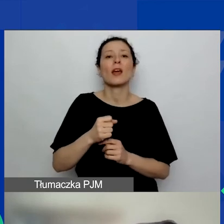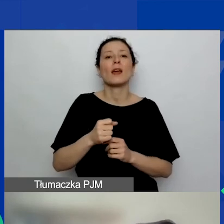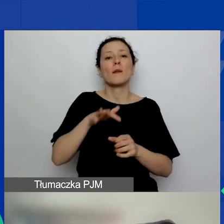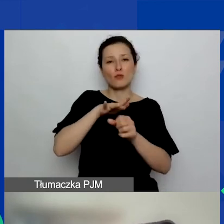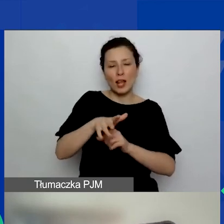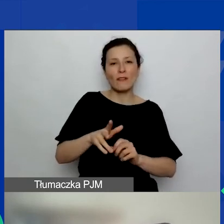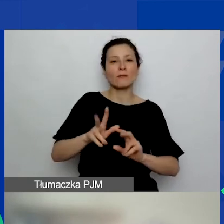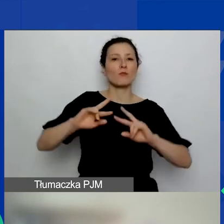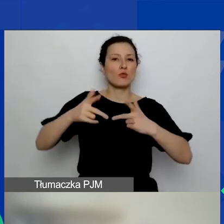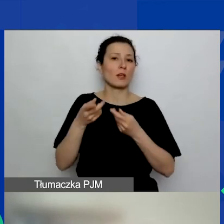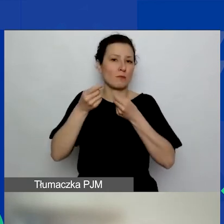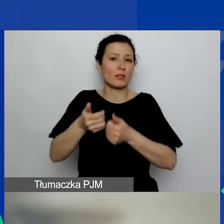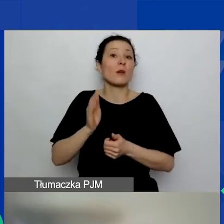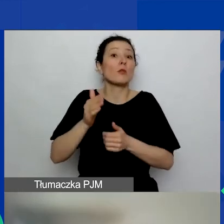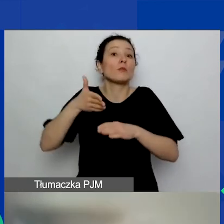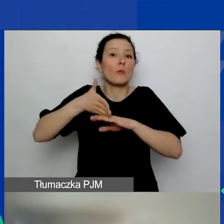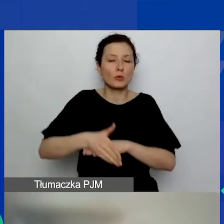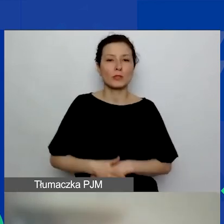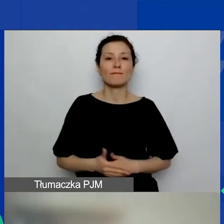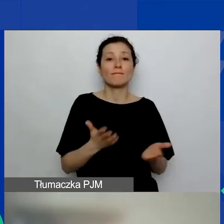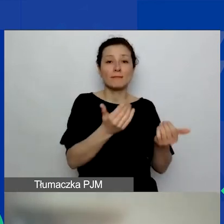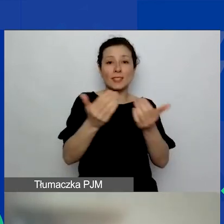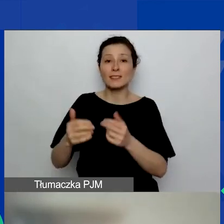Zachęcam bardzo do udziału w kolejnych zaplanowanych webinarach.